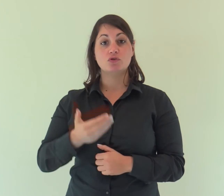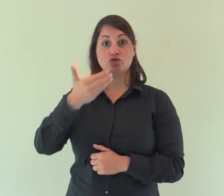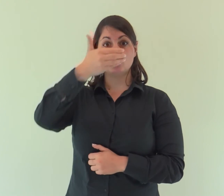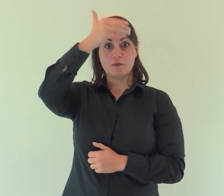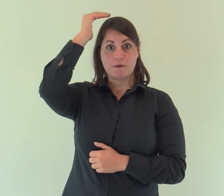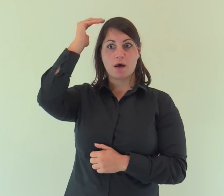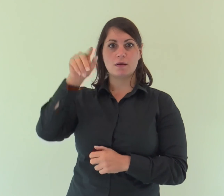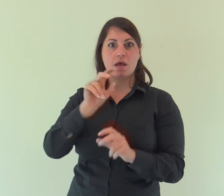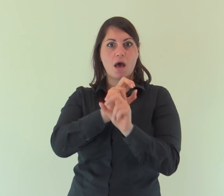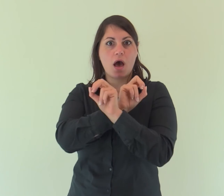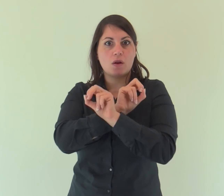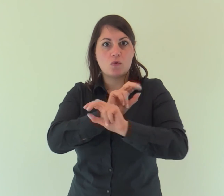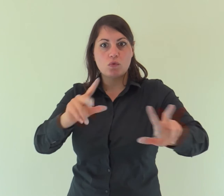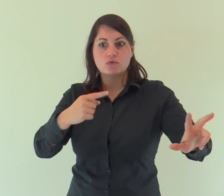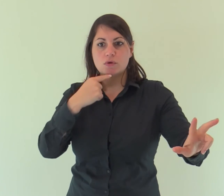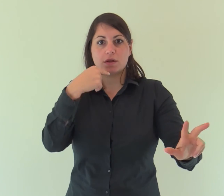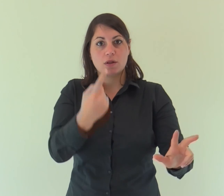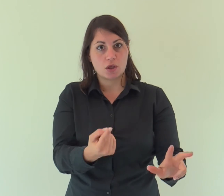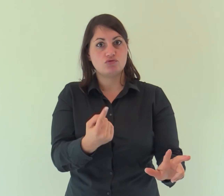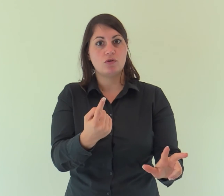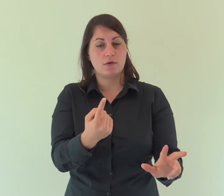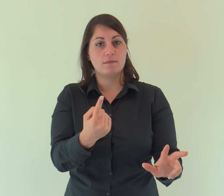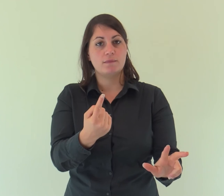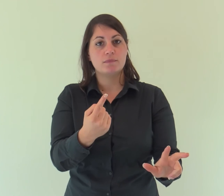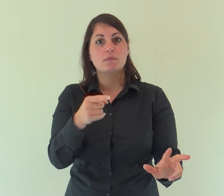Giovanni gli dà testimonianza e proclama: